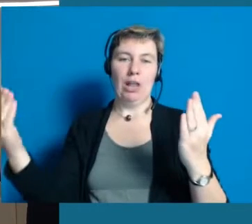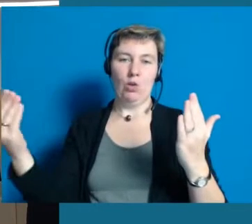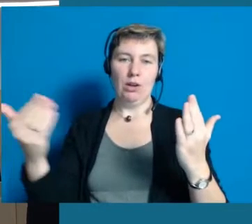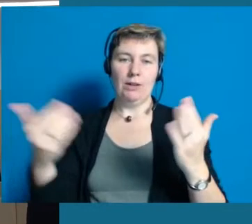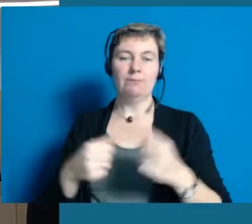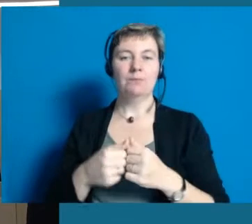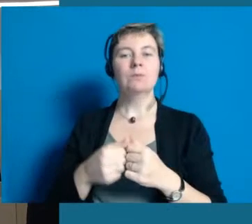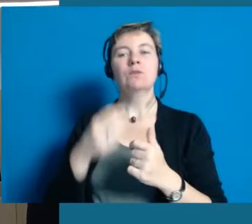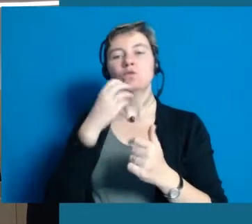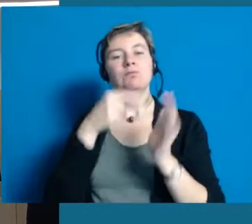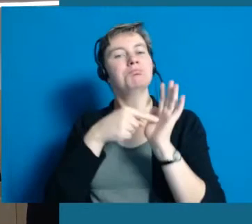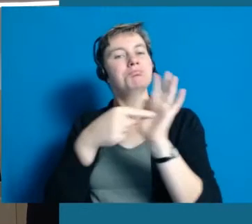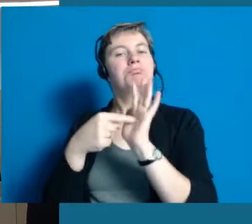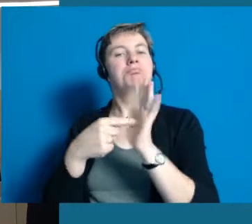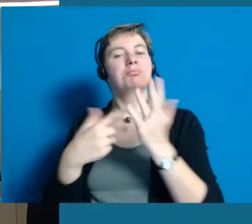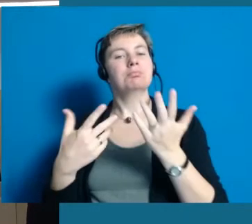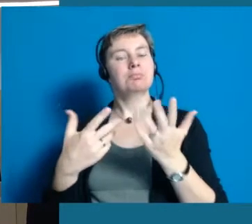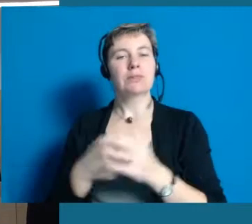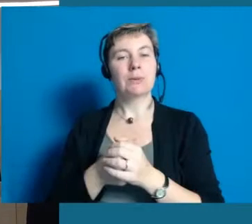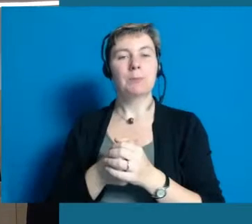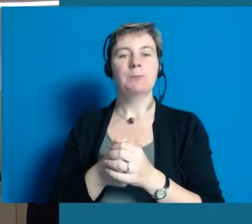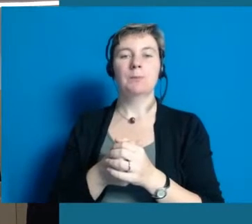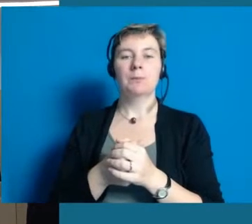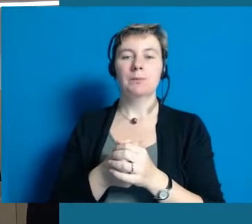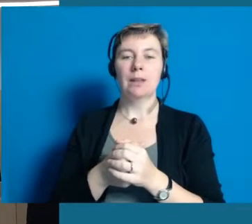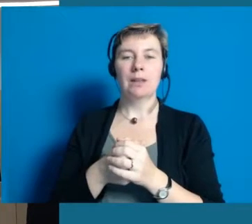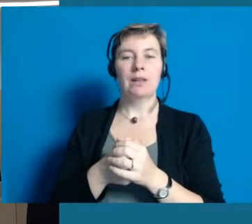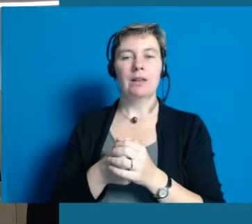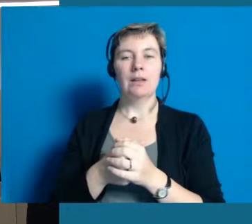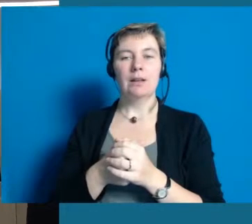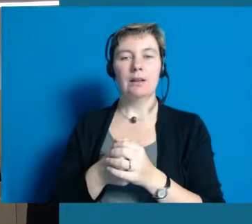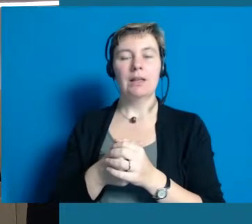und unser ganzes Projekt den Bürgern auch mal ein bisschen näher zu bringen.